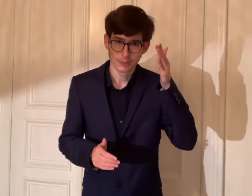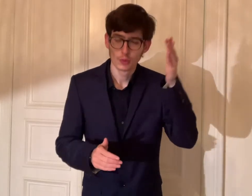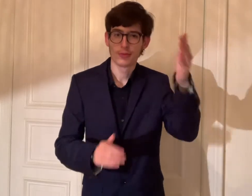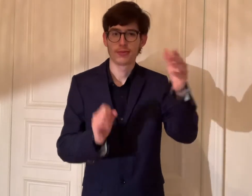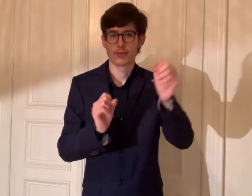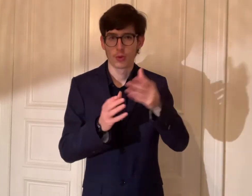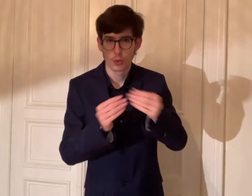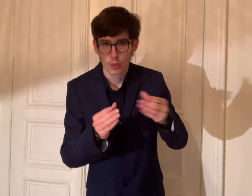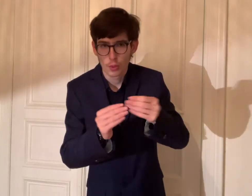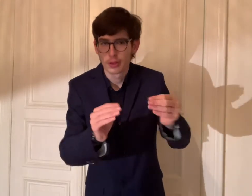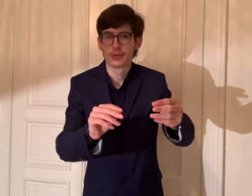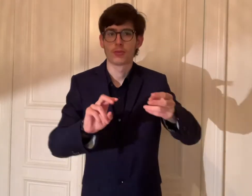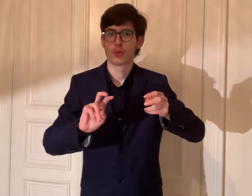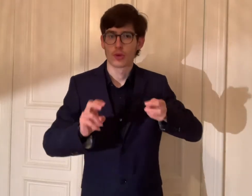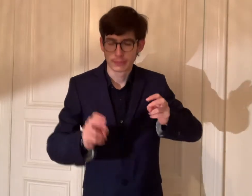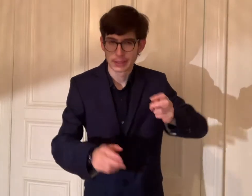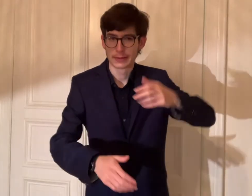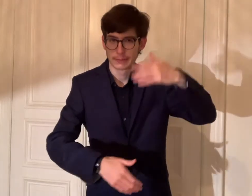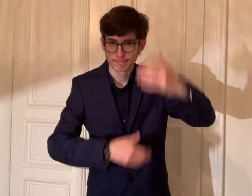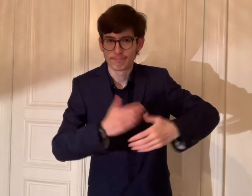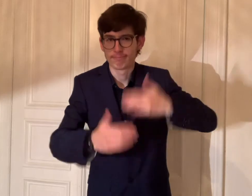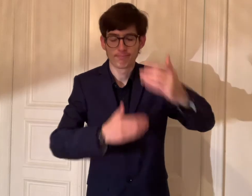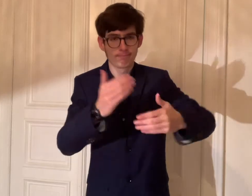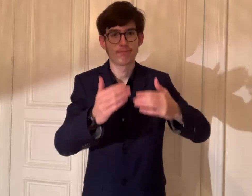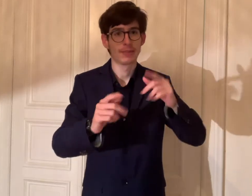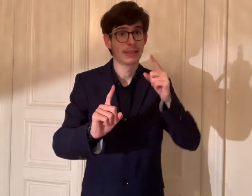Um in der Zukunft umsetzen und lösen,